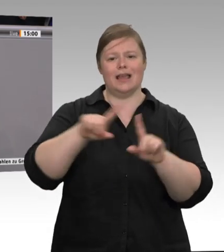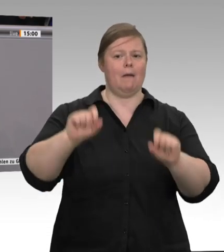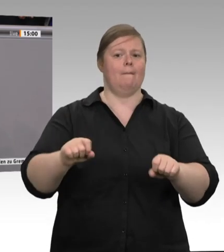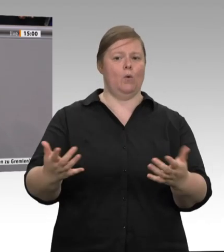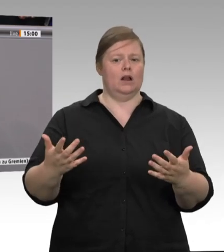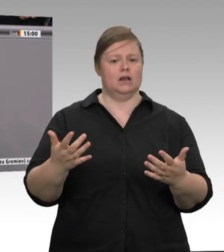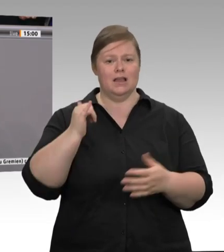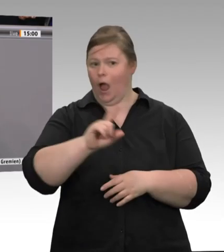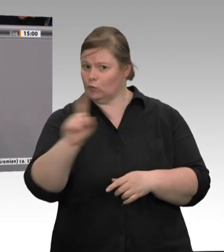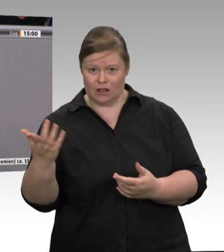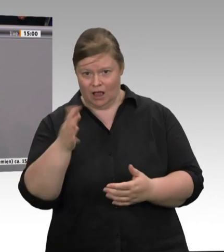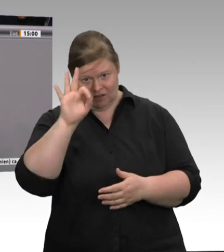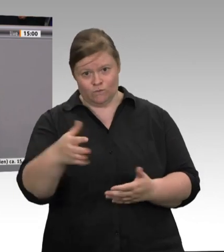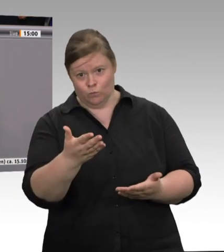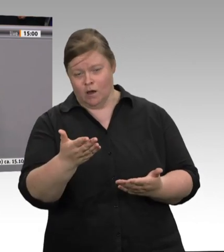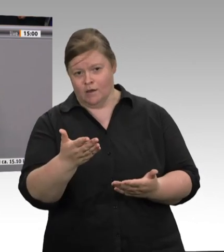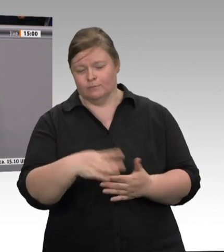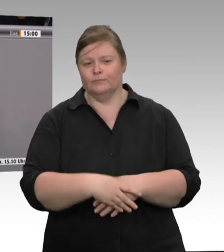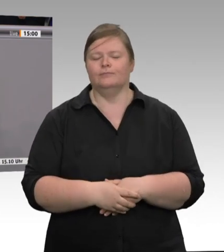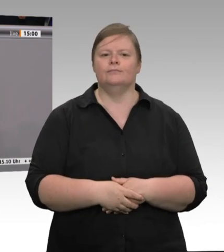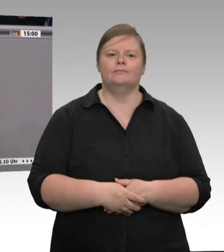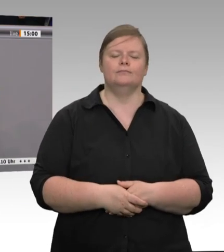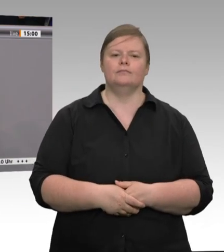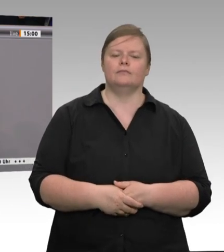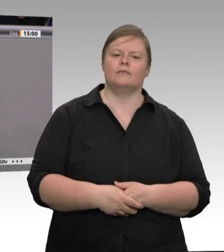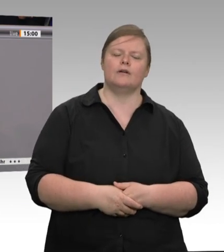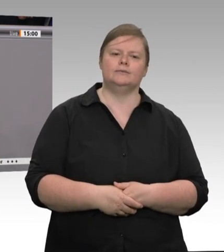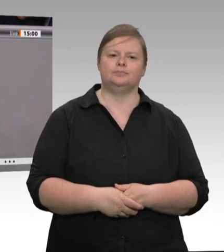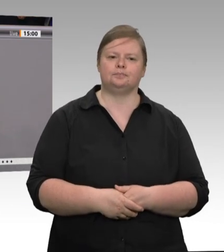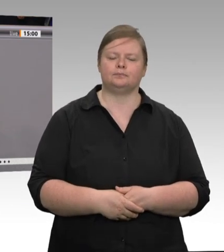Kernbereich – wie groß man ihn auch macht – nur festangestellte